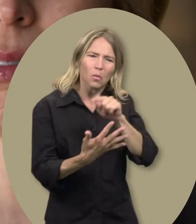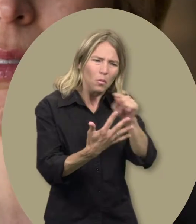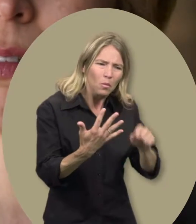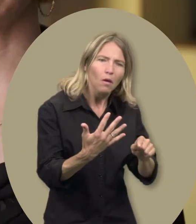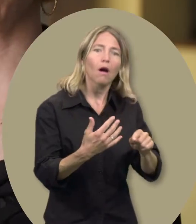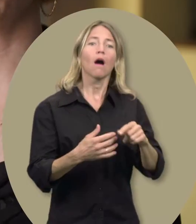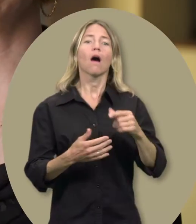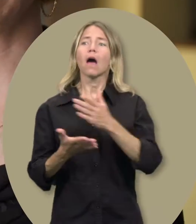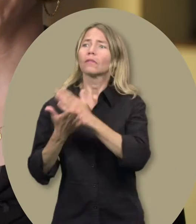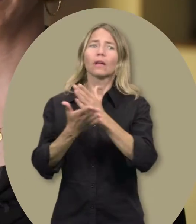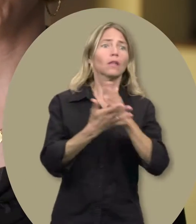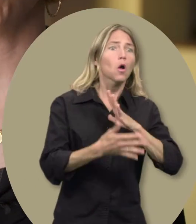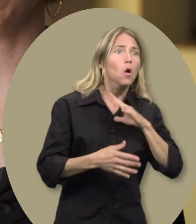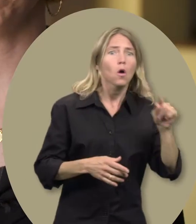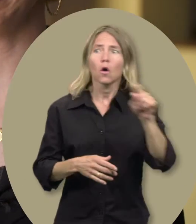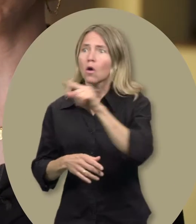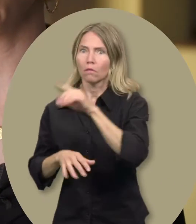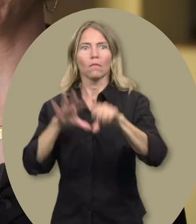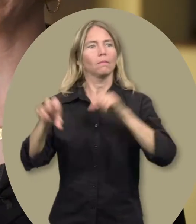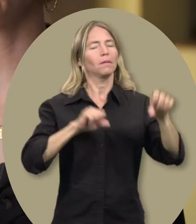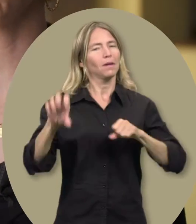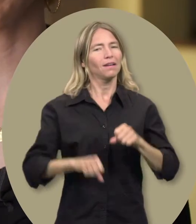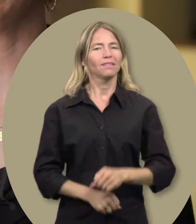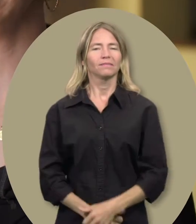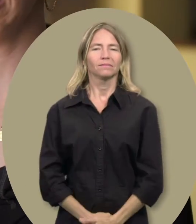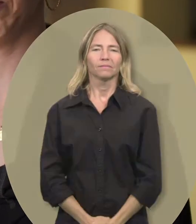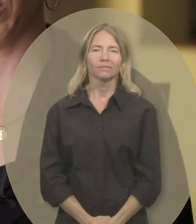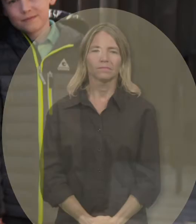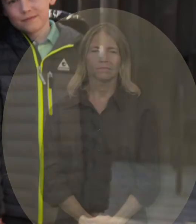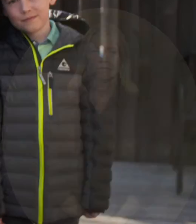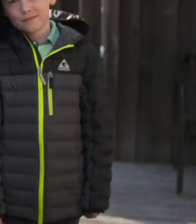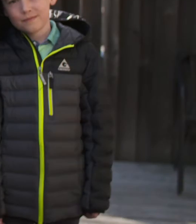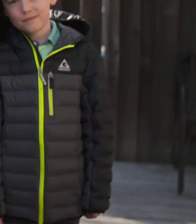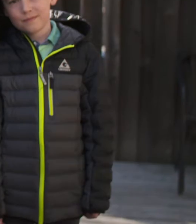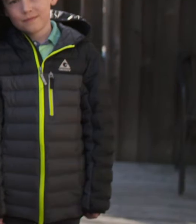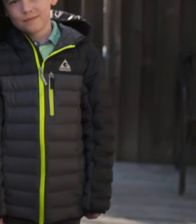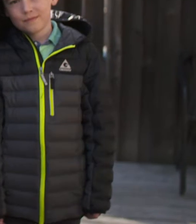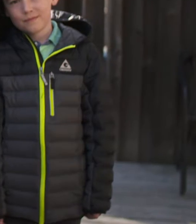Quand on a des enfants avec des besoins spéciaux, on prend toute l’aide qui est disponible.